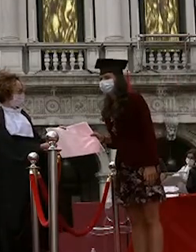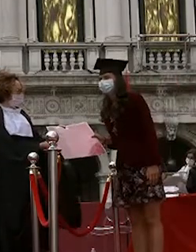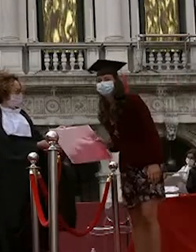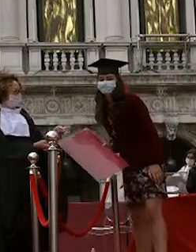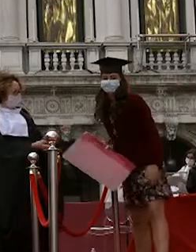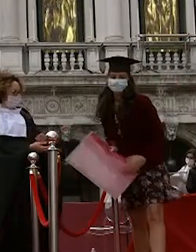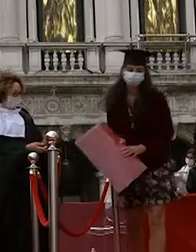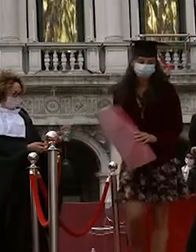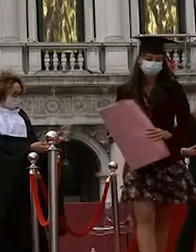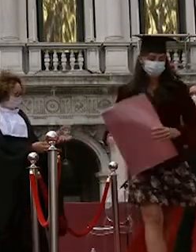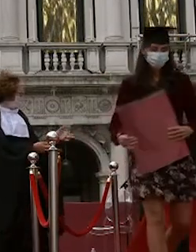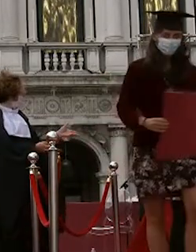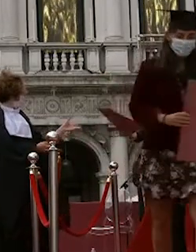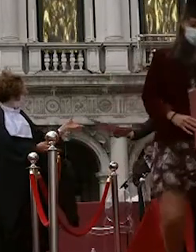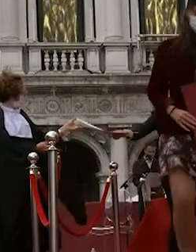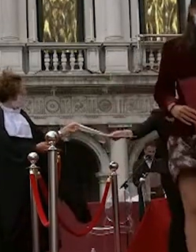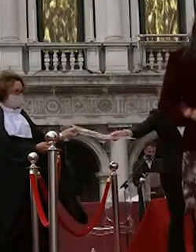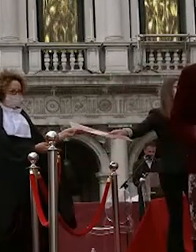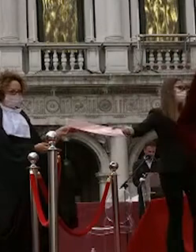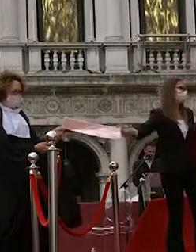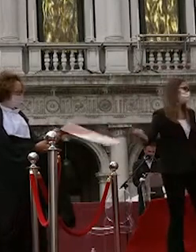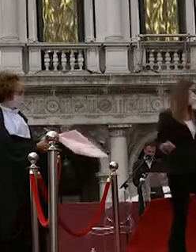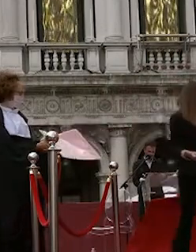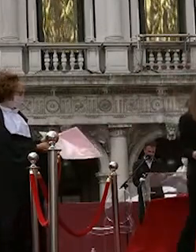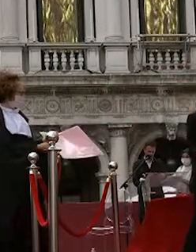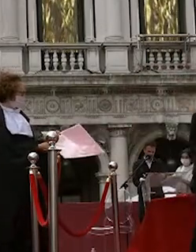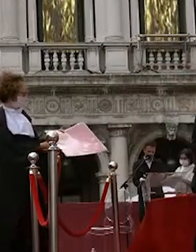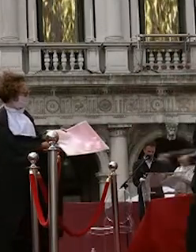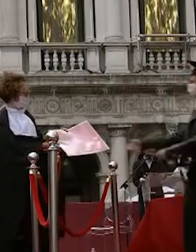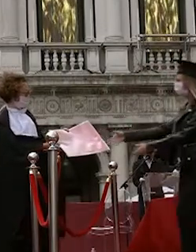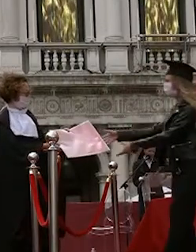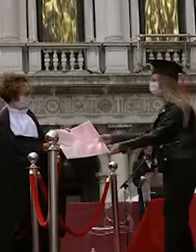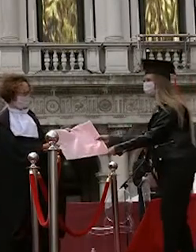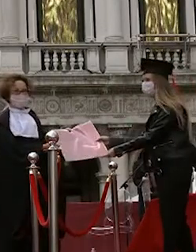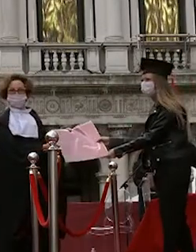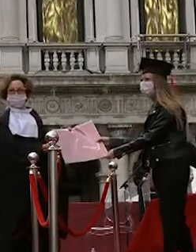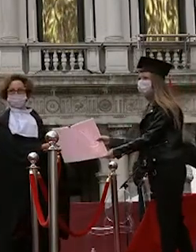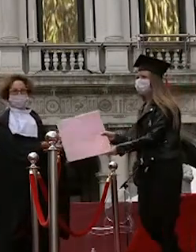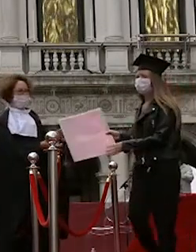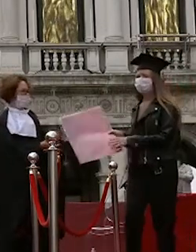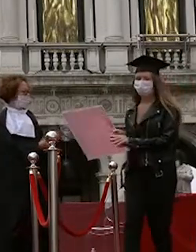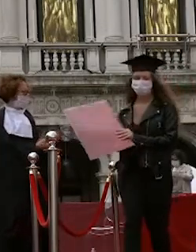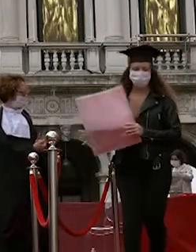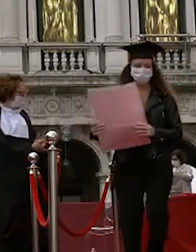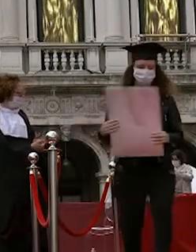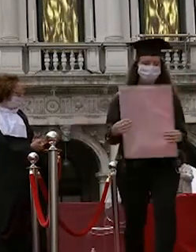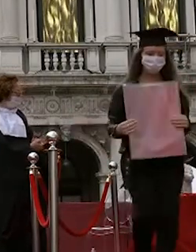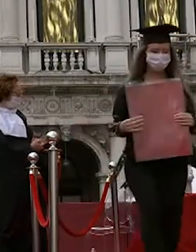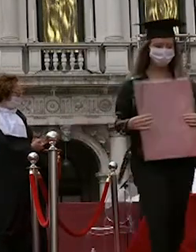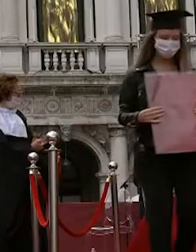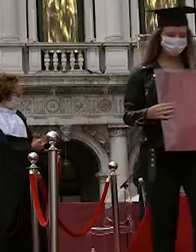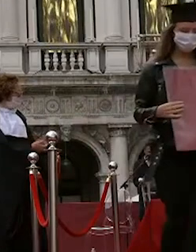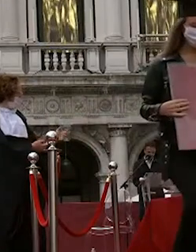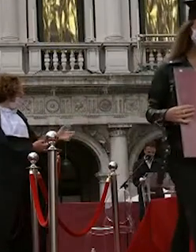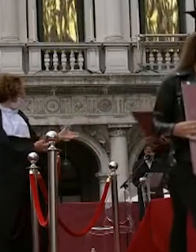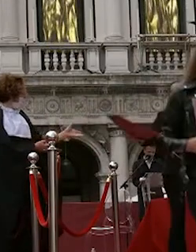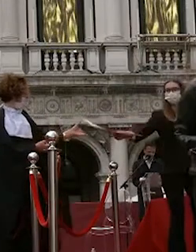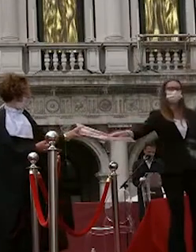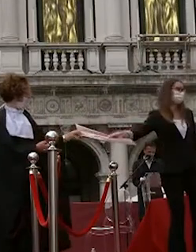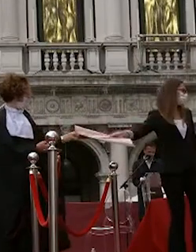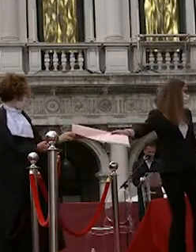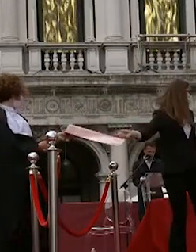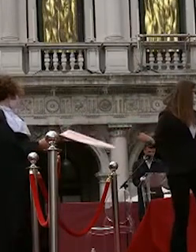tinti nicola imberti stefano tiraboschi